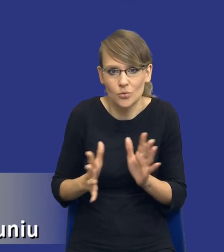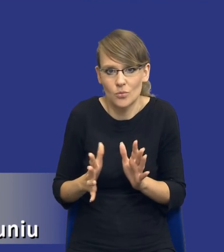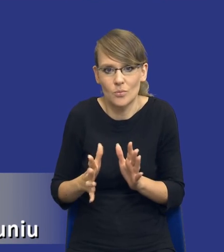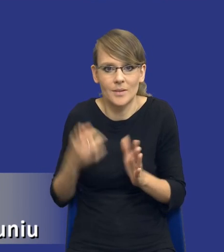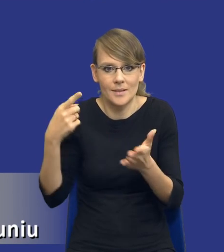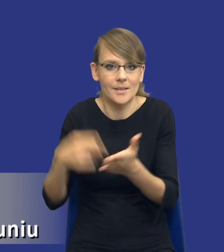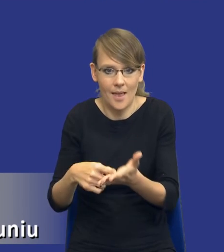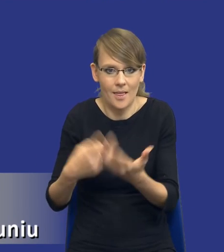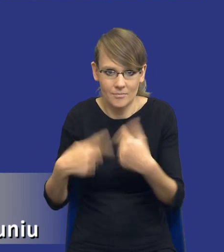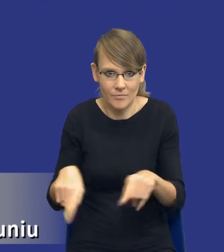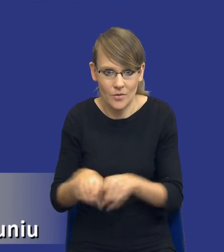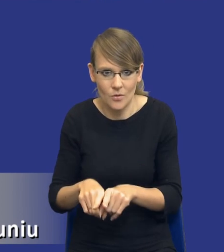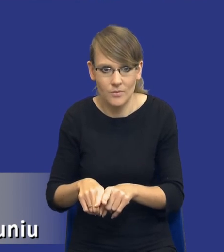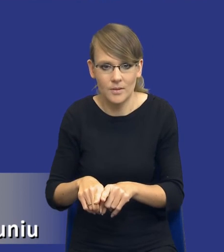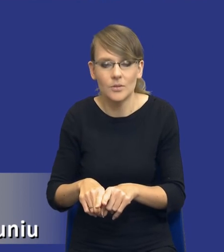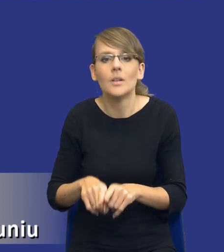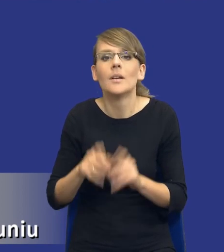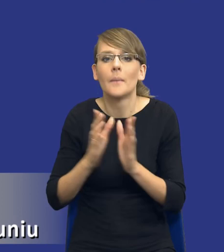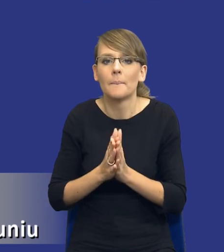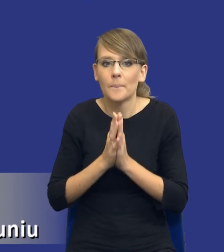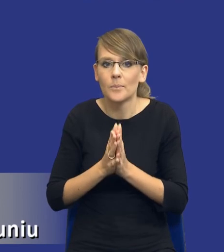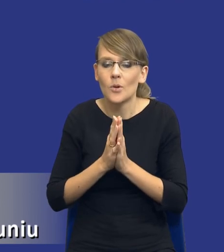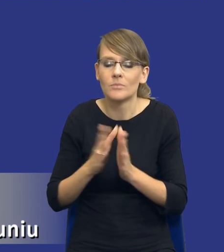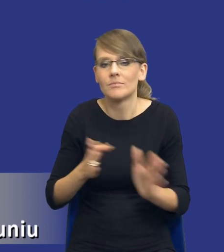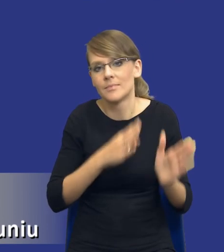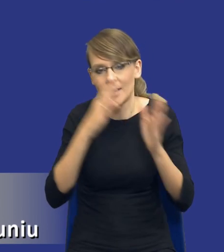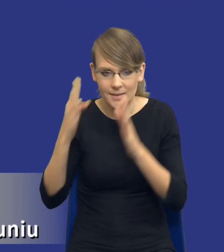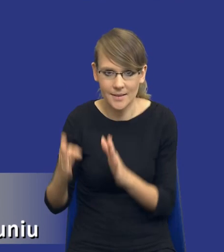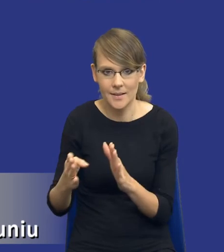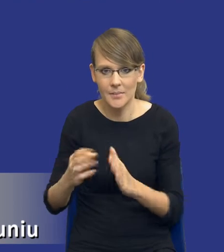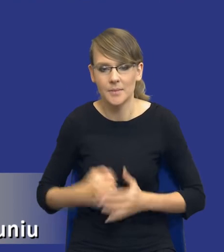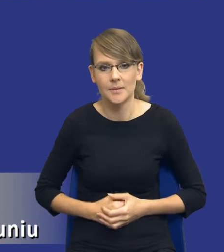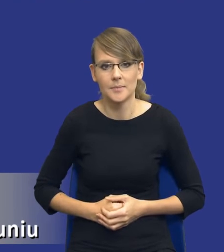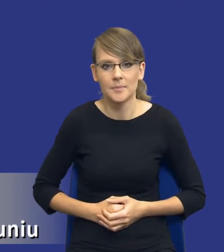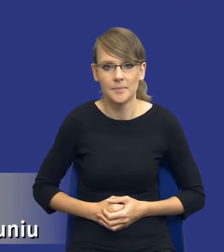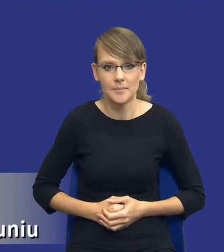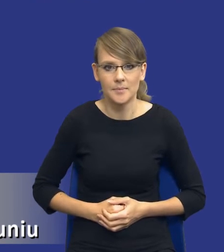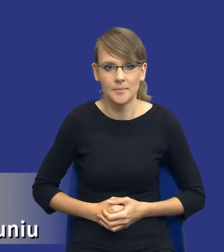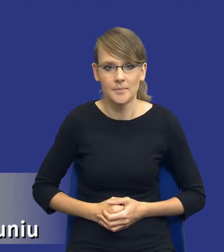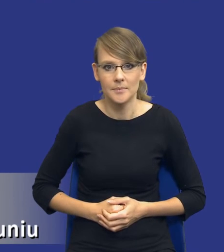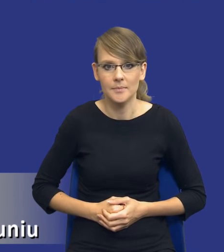zostanie zrealizowany i tutaj bym poprosił o kolejny, o kolejny slajd.